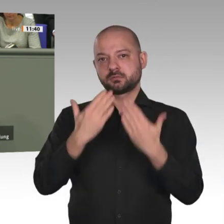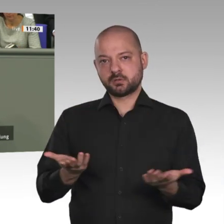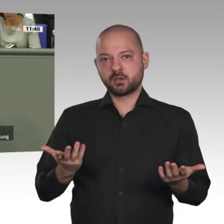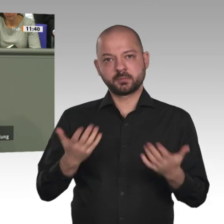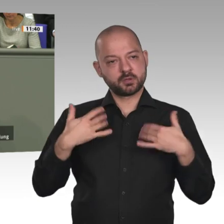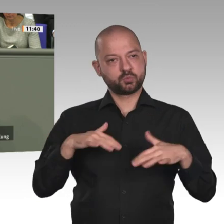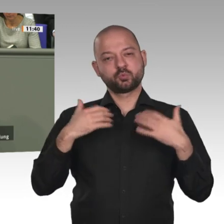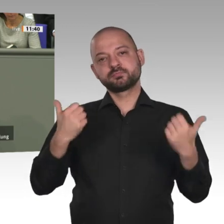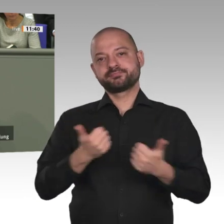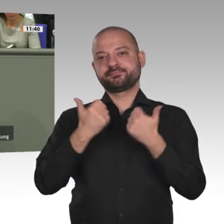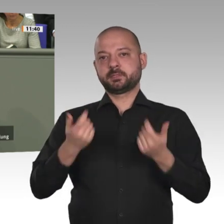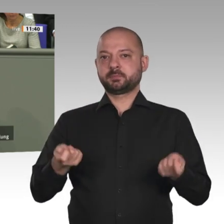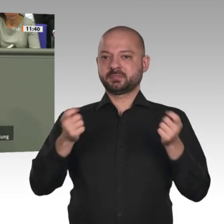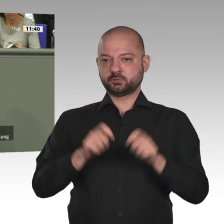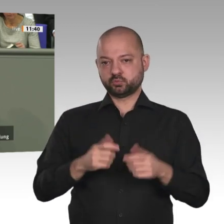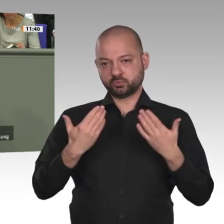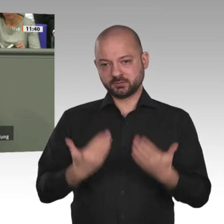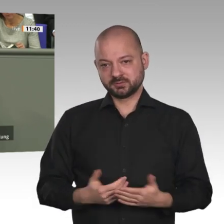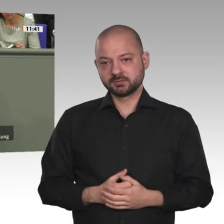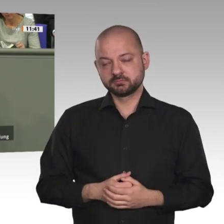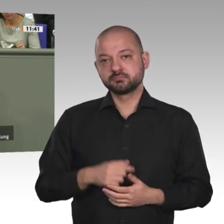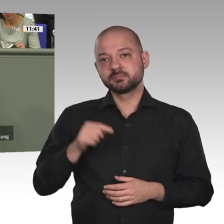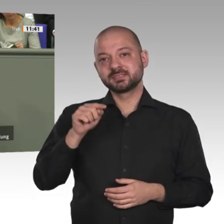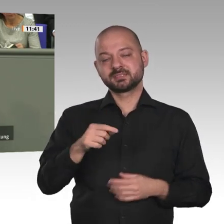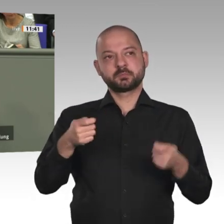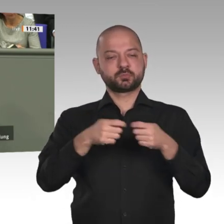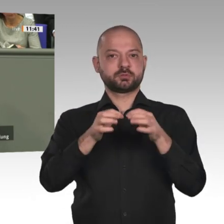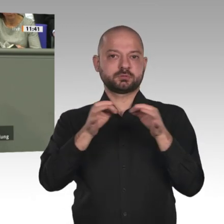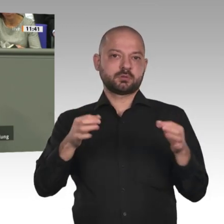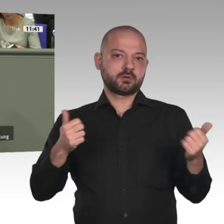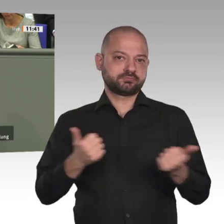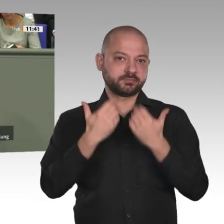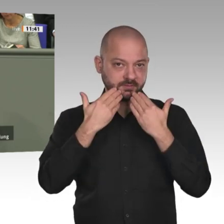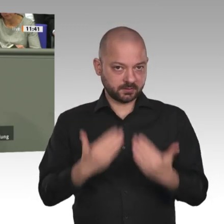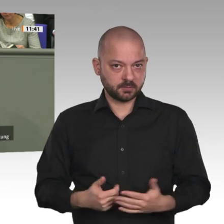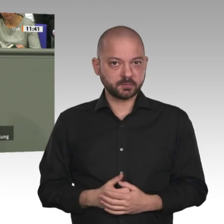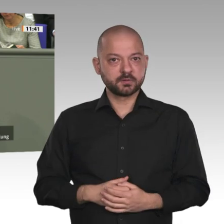einem 80-Millionen-Euro-Programm. Good Governance, Landwirtschaft, Ausbildung und Energie sind